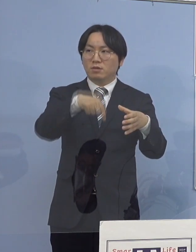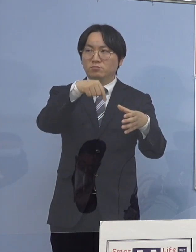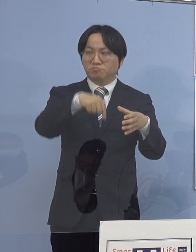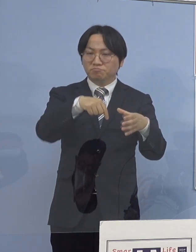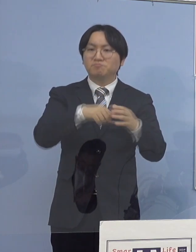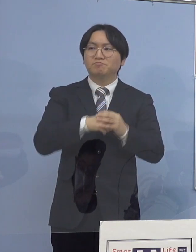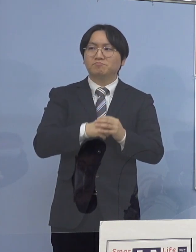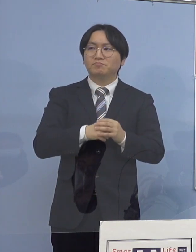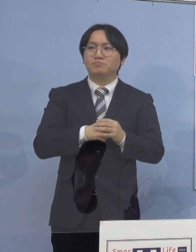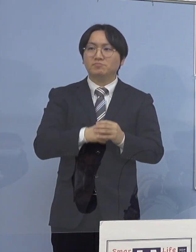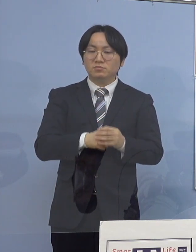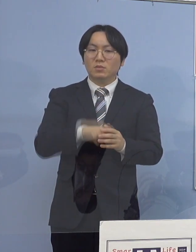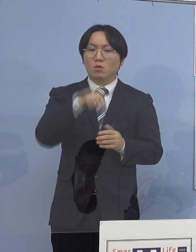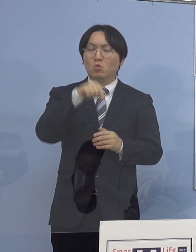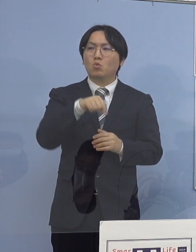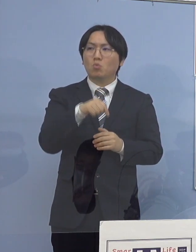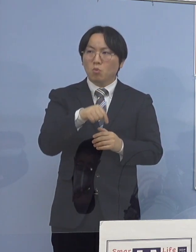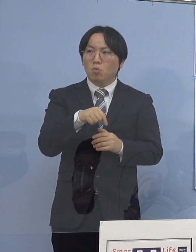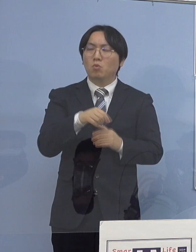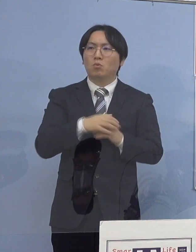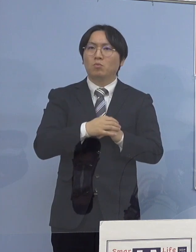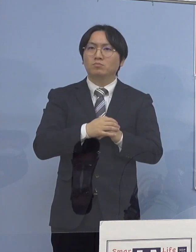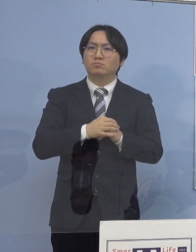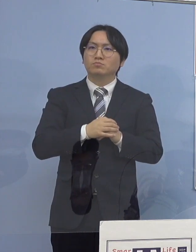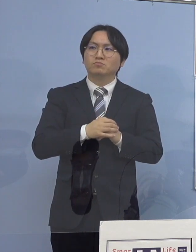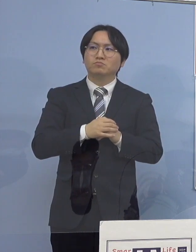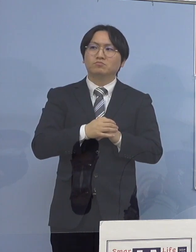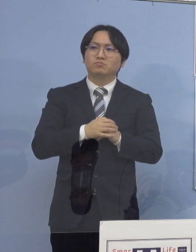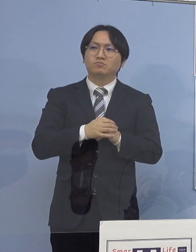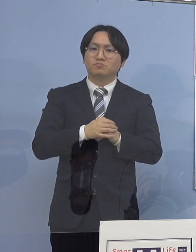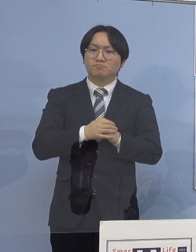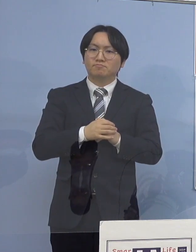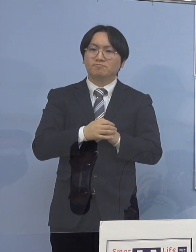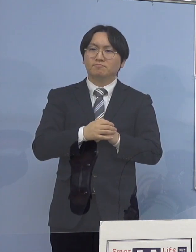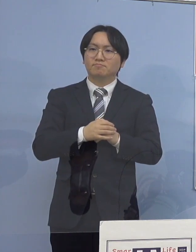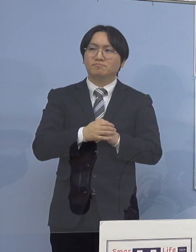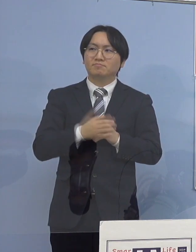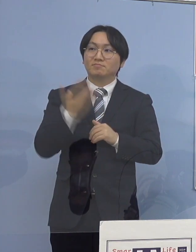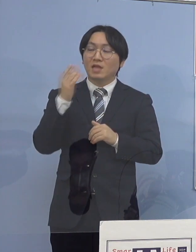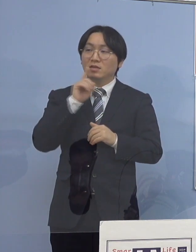こちらにつきましても 今申し上げたように